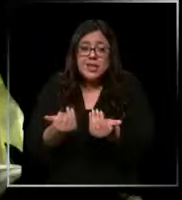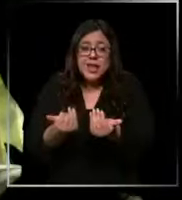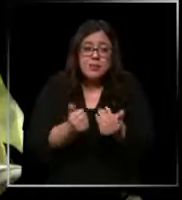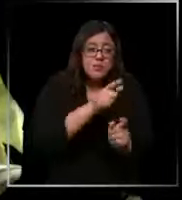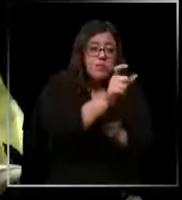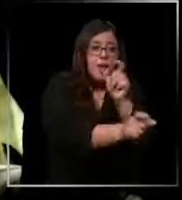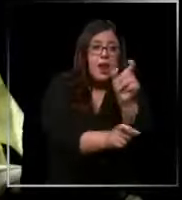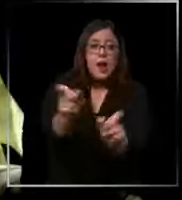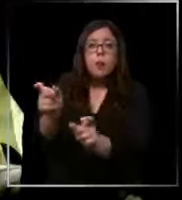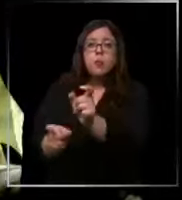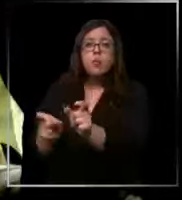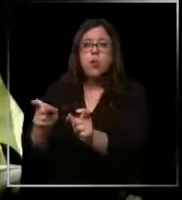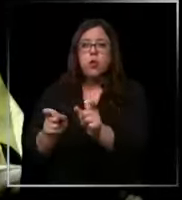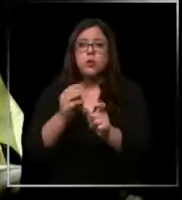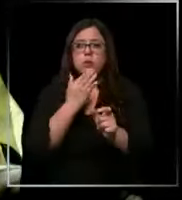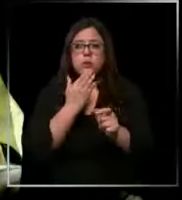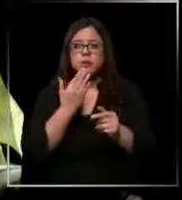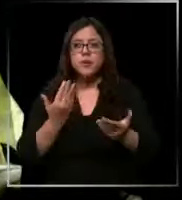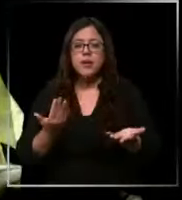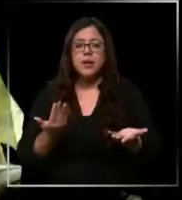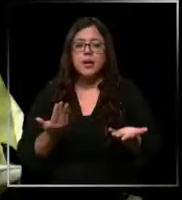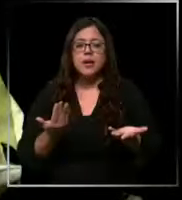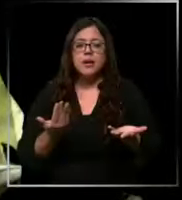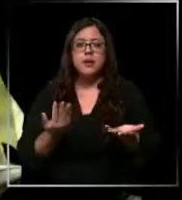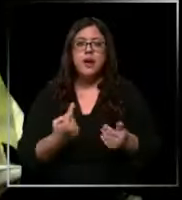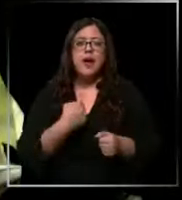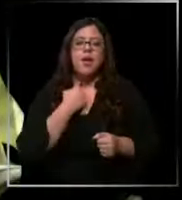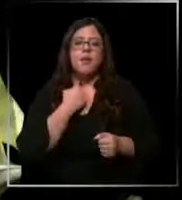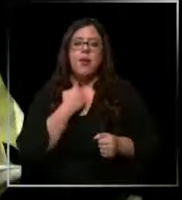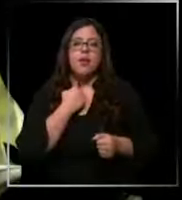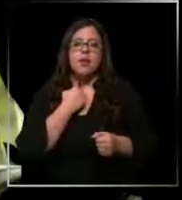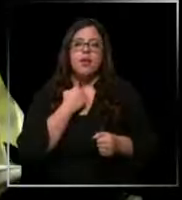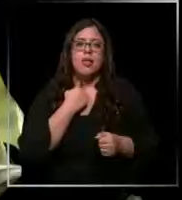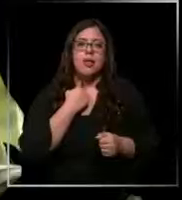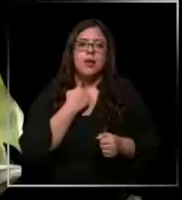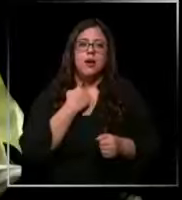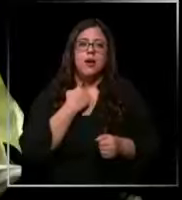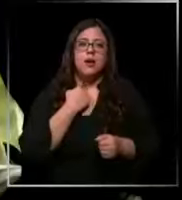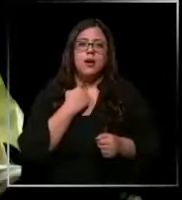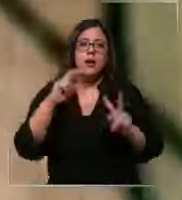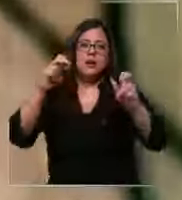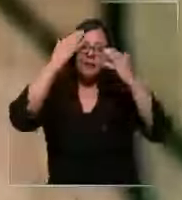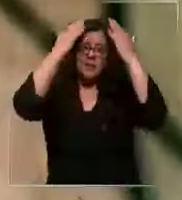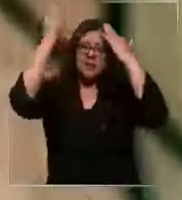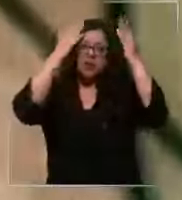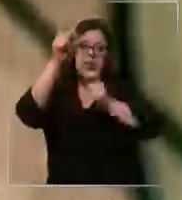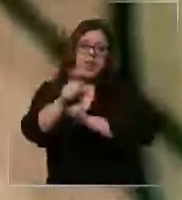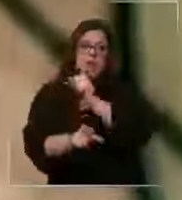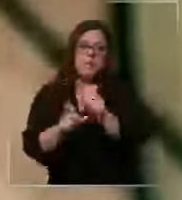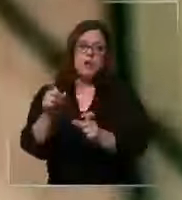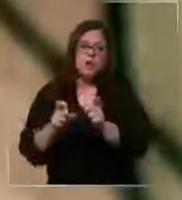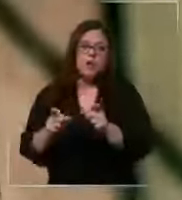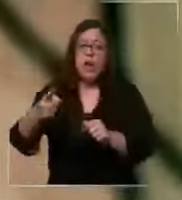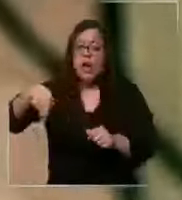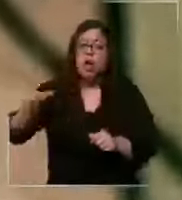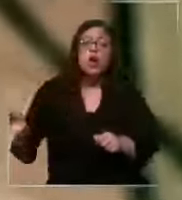paciente también eh influye en el personal en el tema psicológico dicen estar afectados al